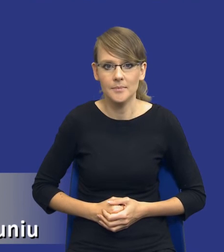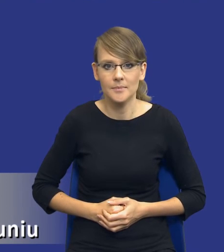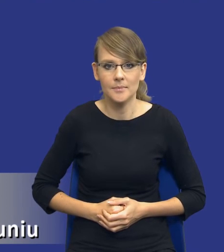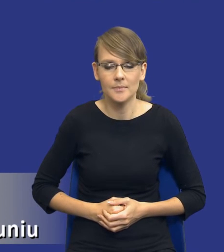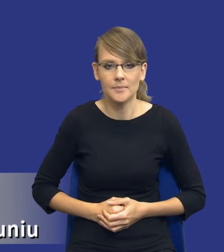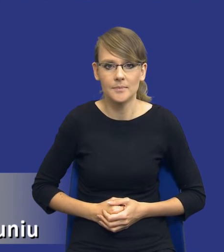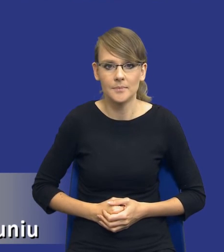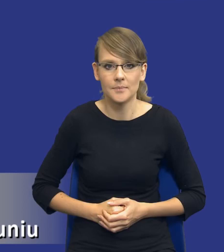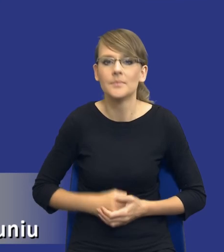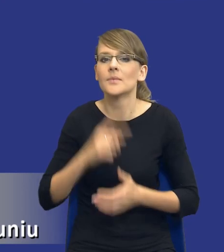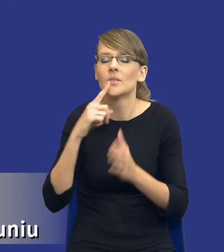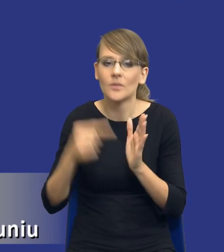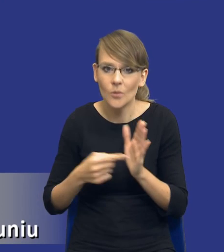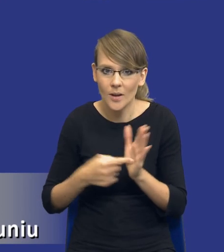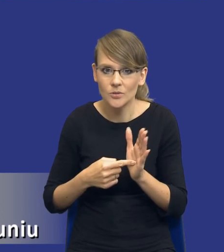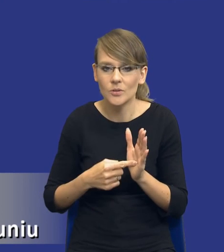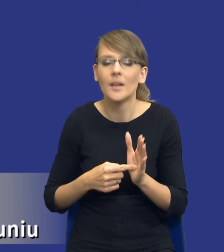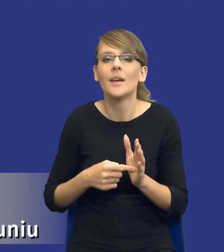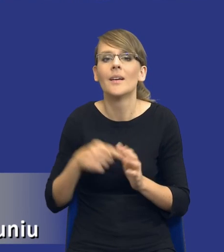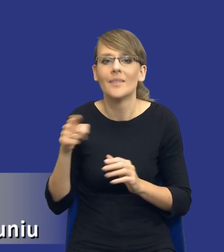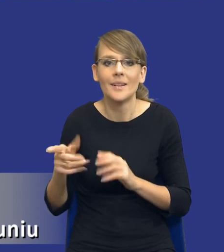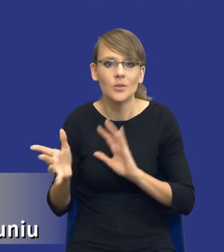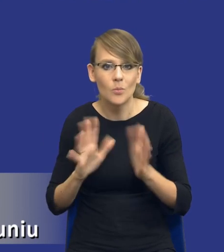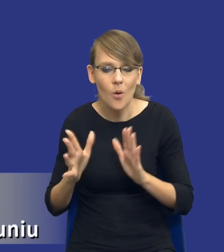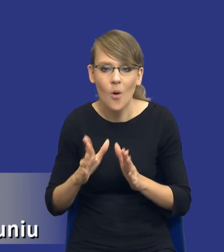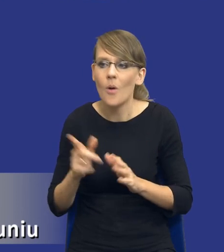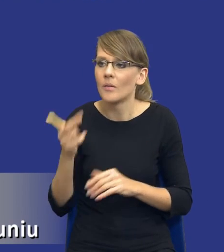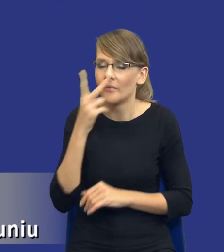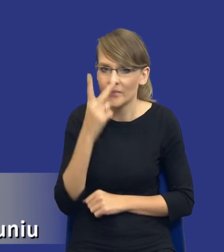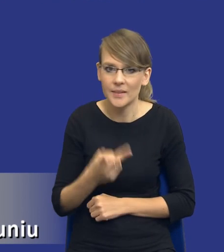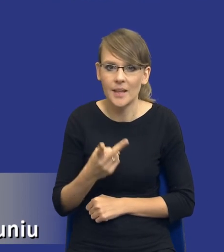No i właśnie i w ten sposób możemy, jakby rysuje nam się drodzy Państwo, ten cel